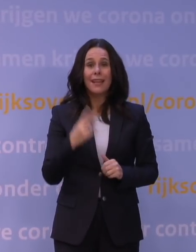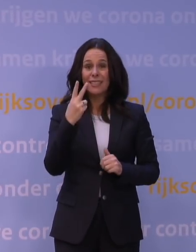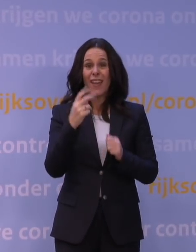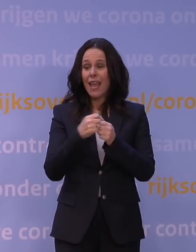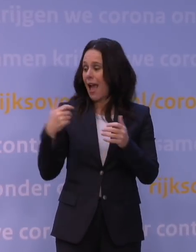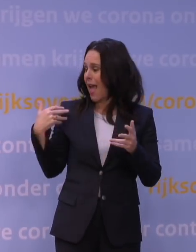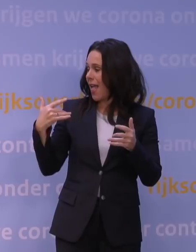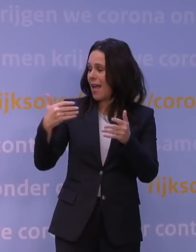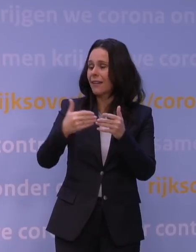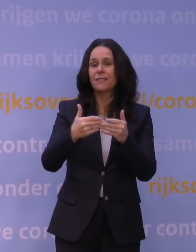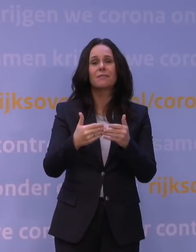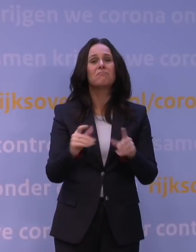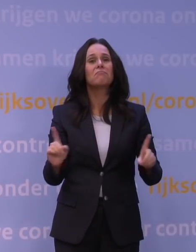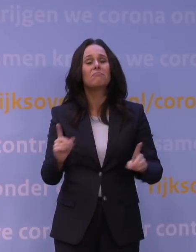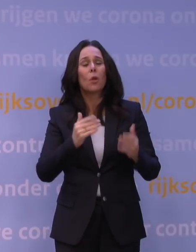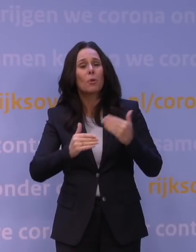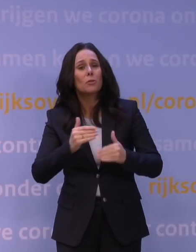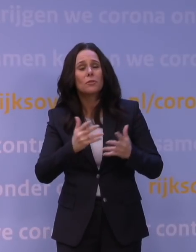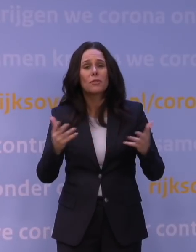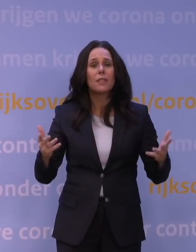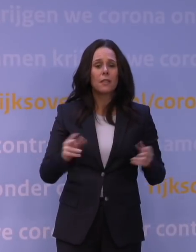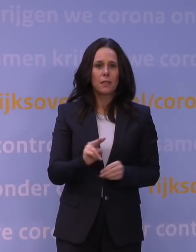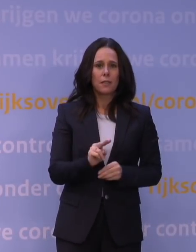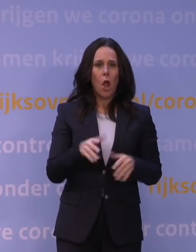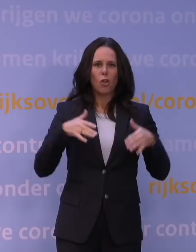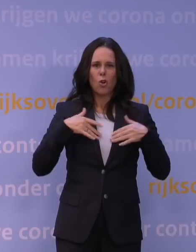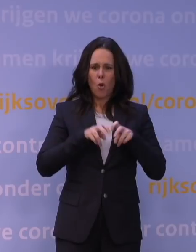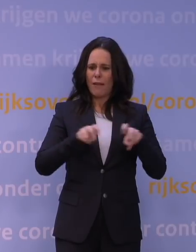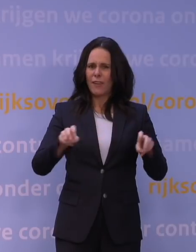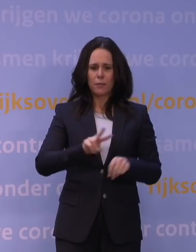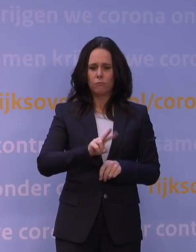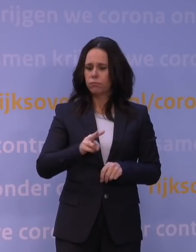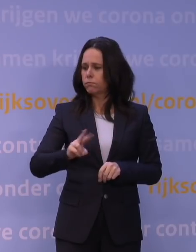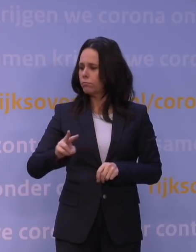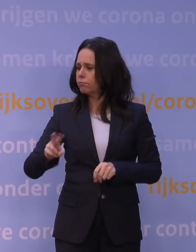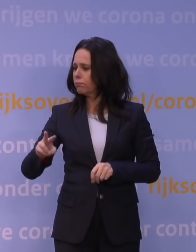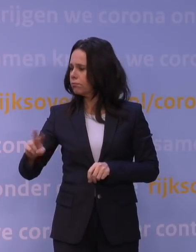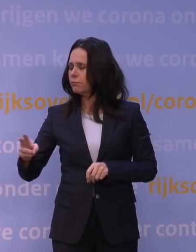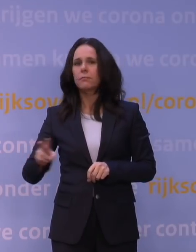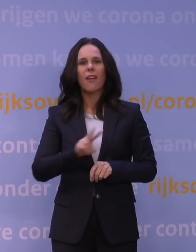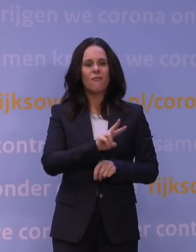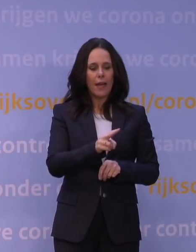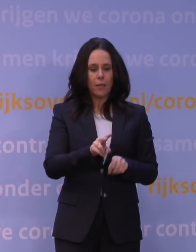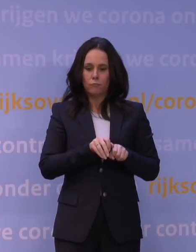dat verschillende virusvarianten van het coronavirus golven van infectie veroorzaakten in Nederland.